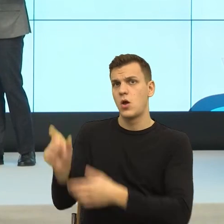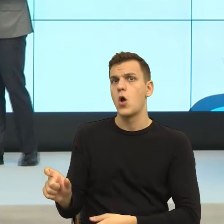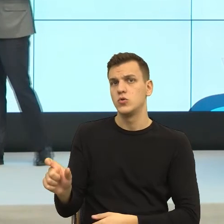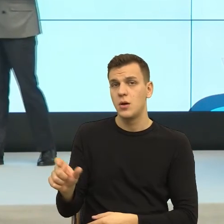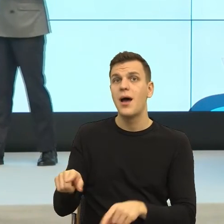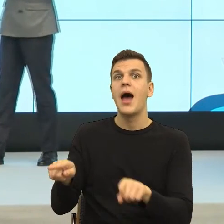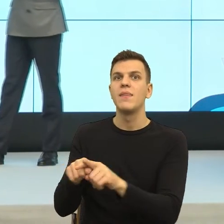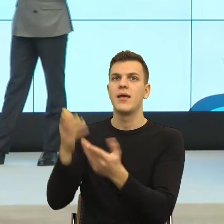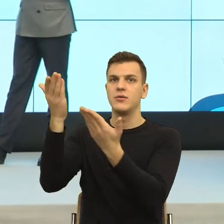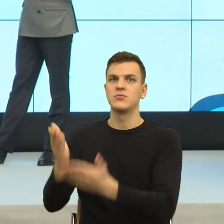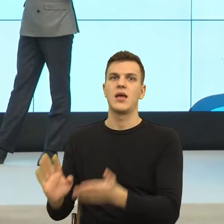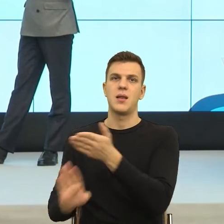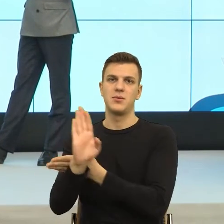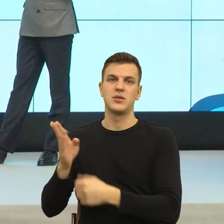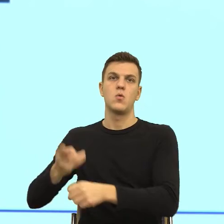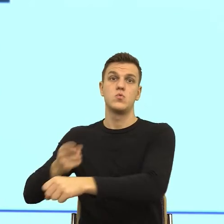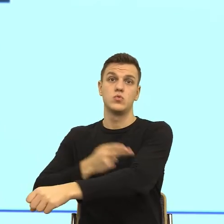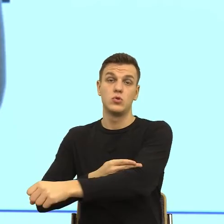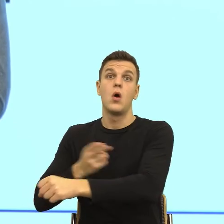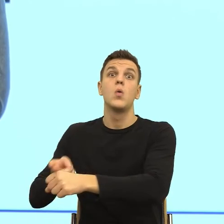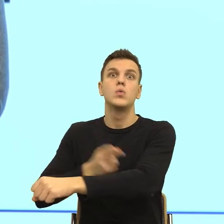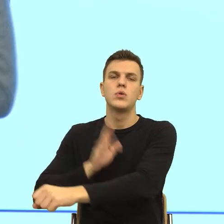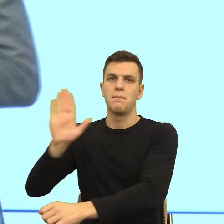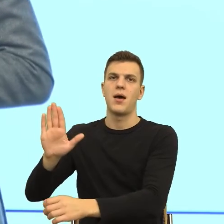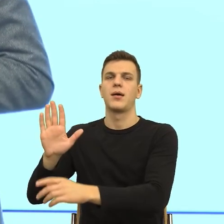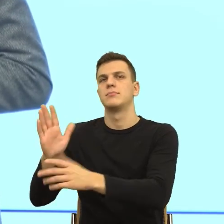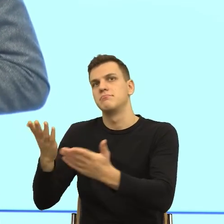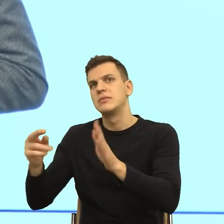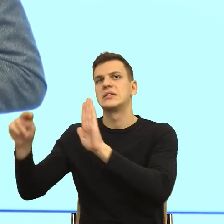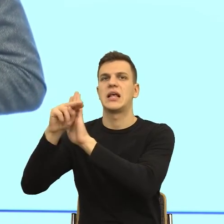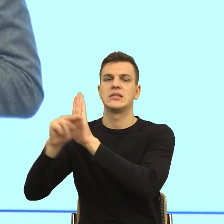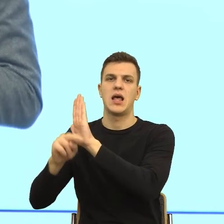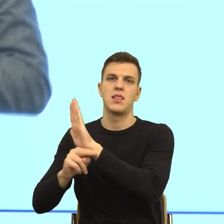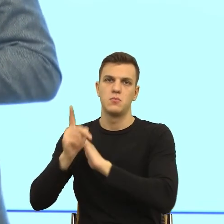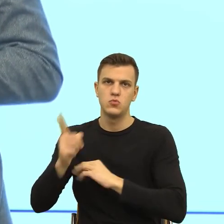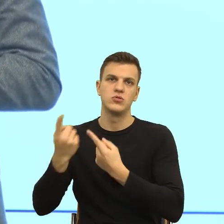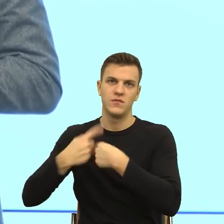też pewnych przejrzystych zasad komunikacji. Zadaje pytania i drążę, a może Państwo